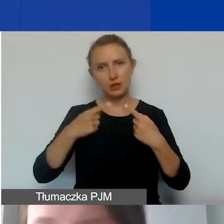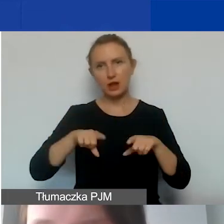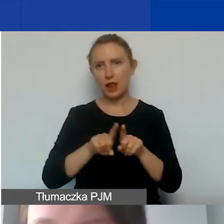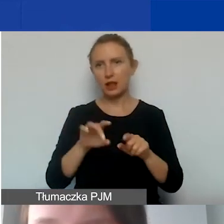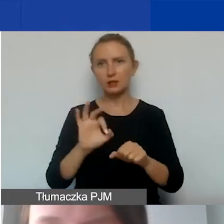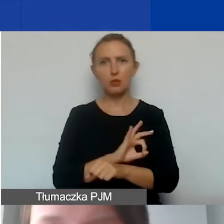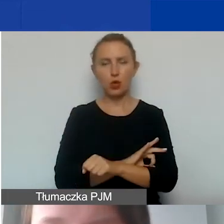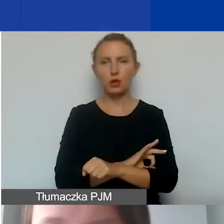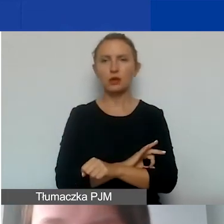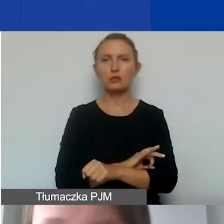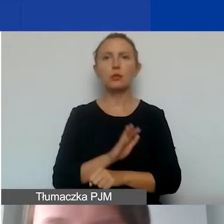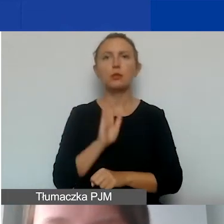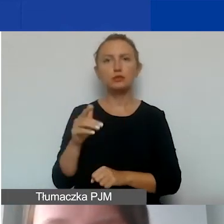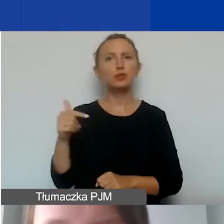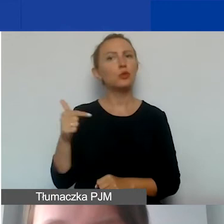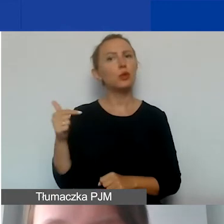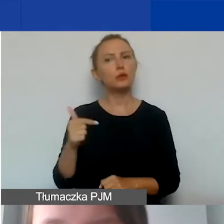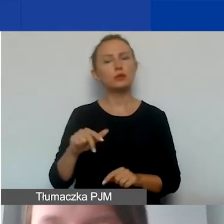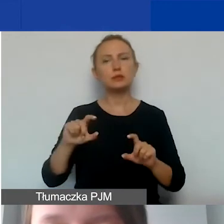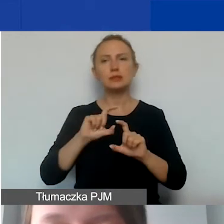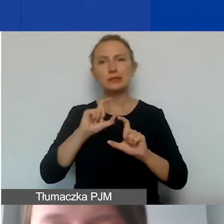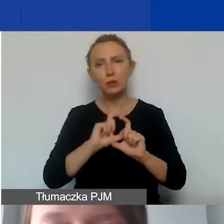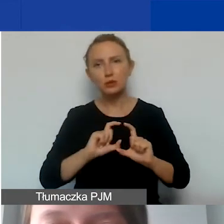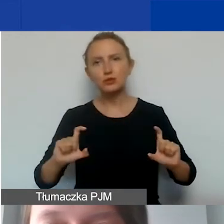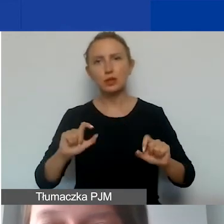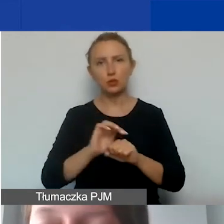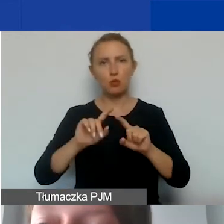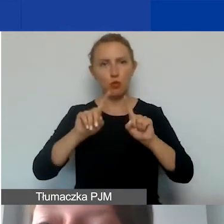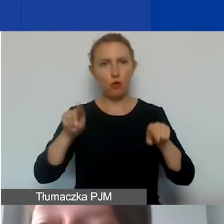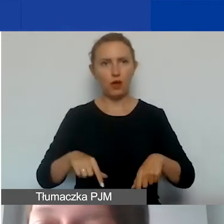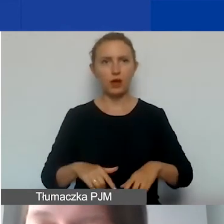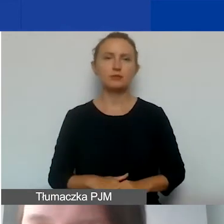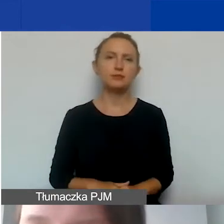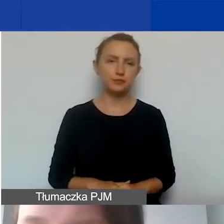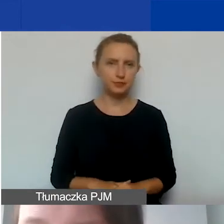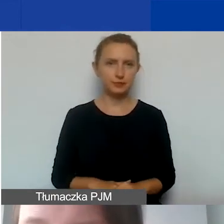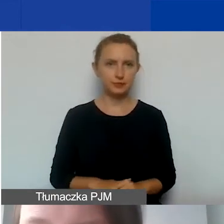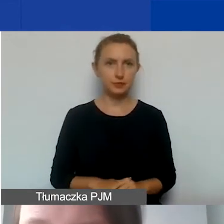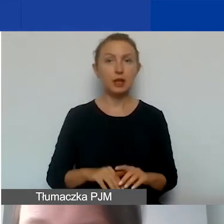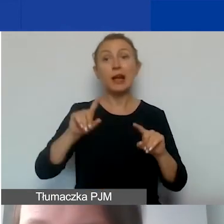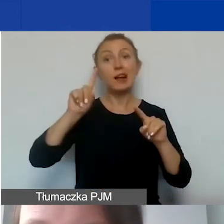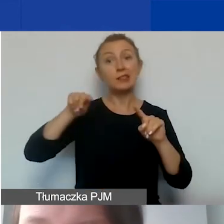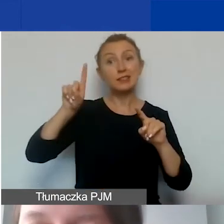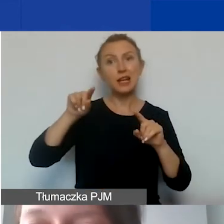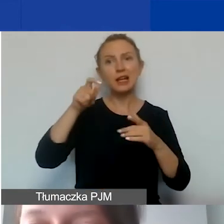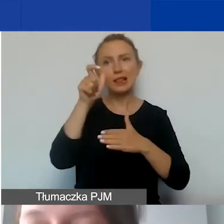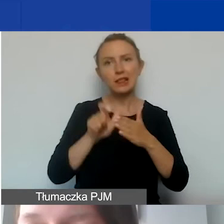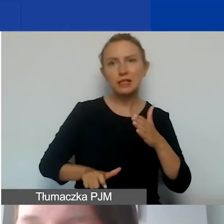Będzie on obowiązujący przez czas trwania umowy. Checklista dla państwa dla kosztów pośrednich.